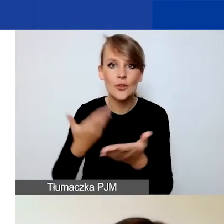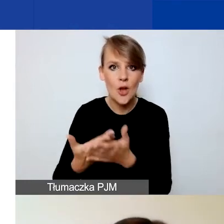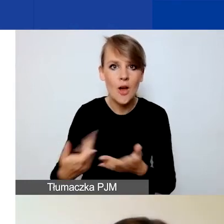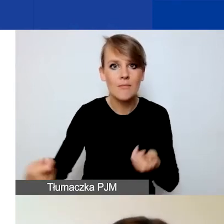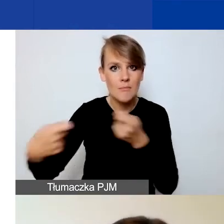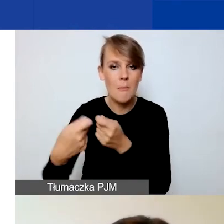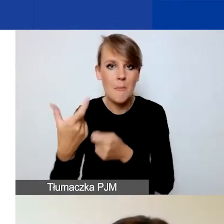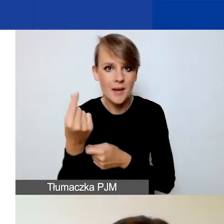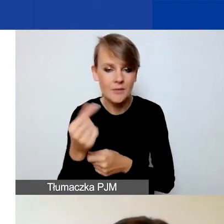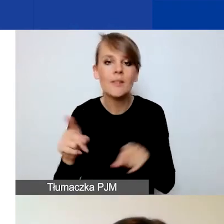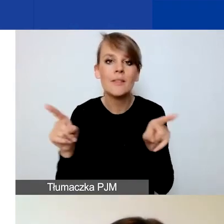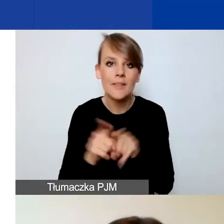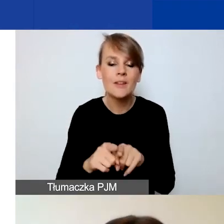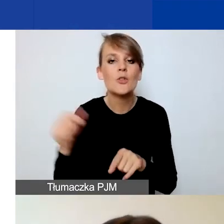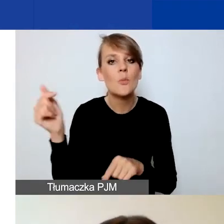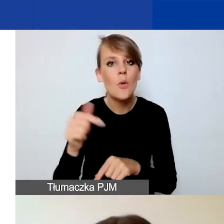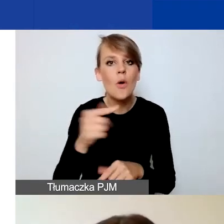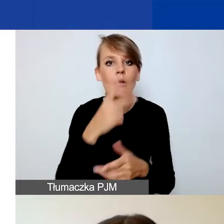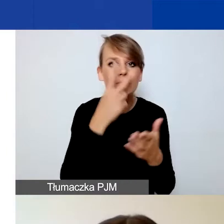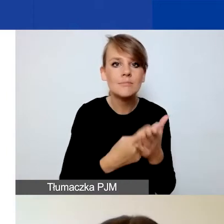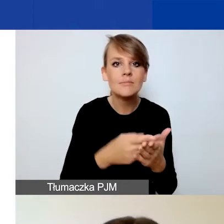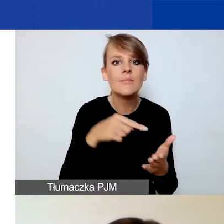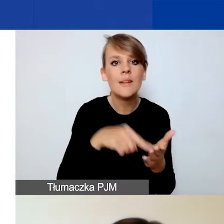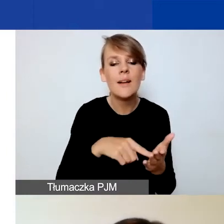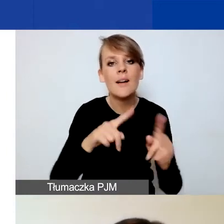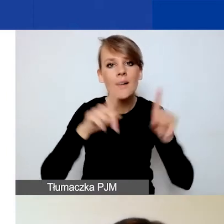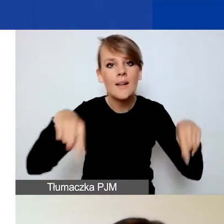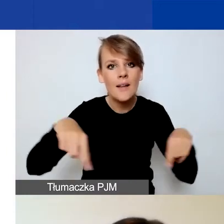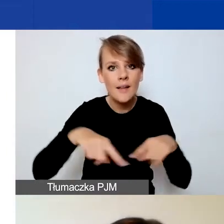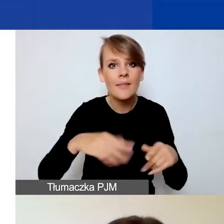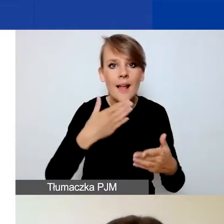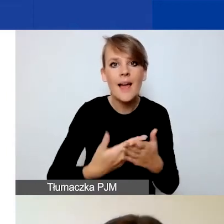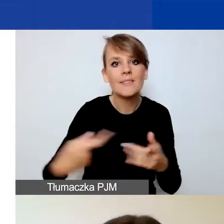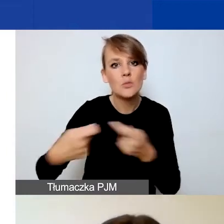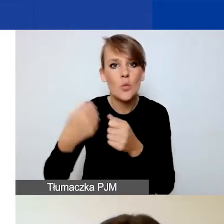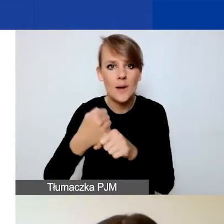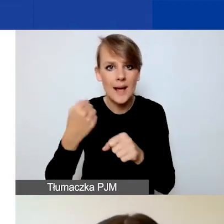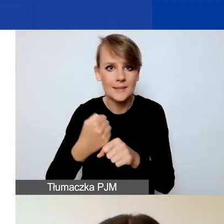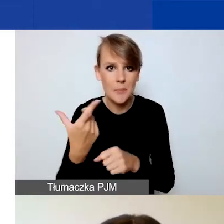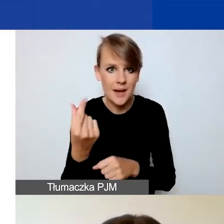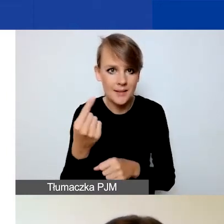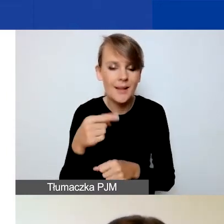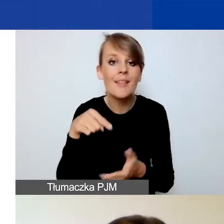powinni również zapoznać się z deklaracją współpracy partnerskiej. O tych dokumentach koleżanka też będzie opowiadać.